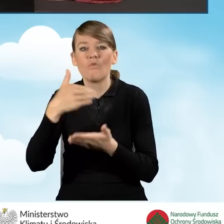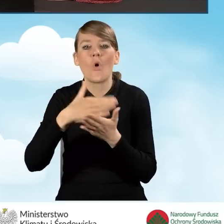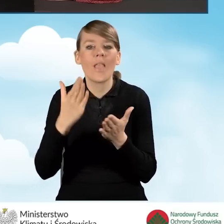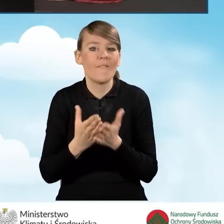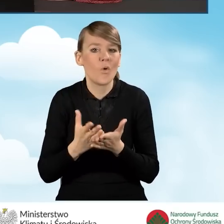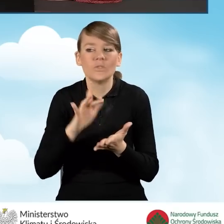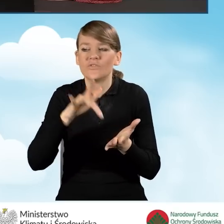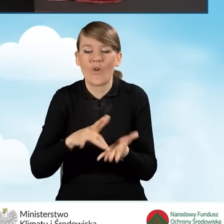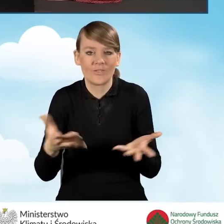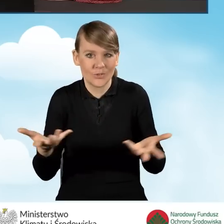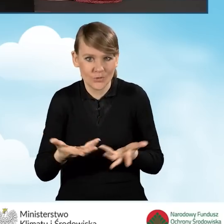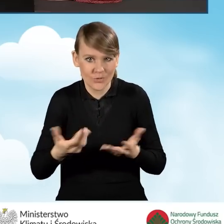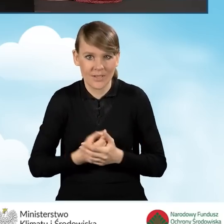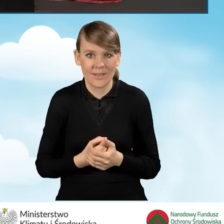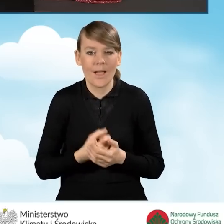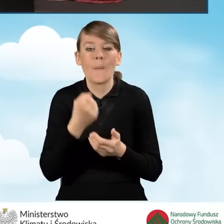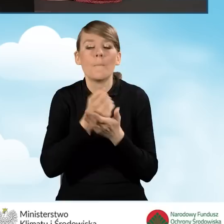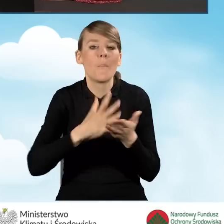w jakim się znajduje, powiat